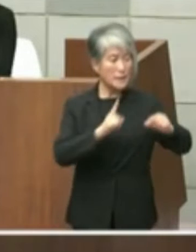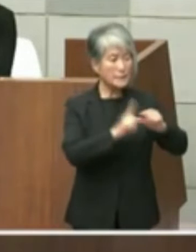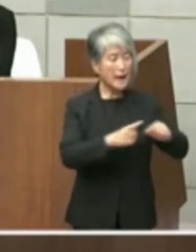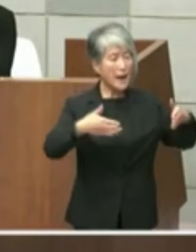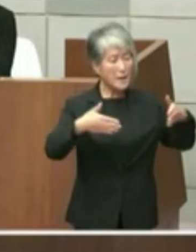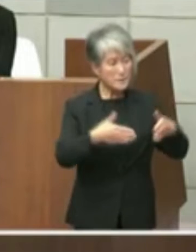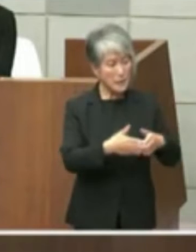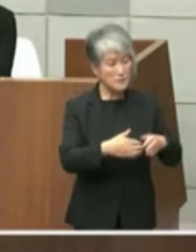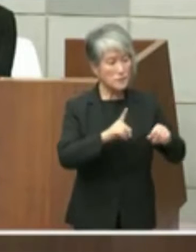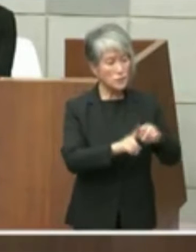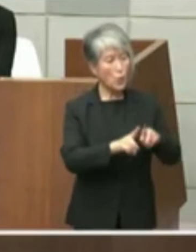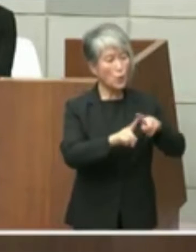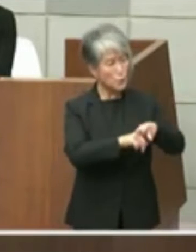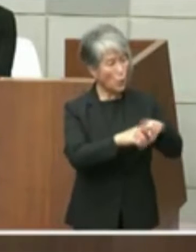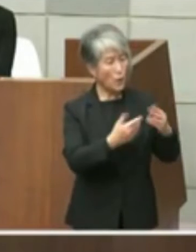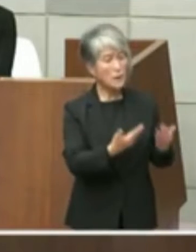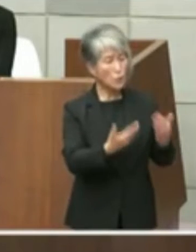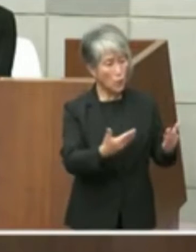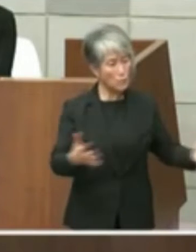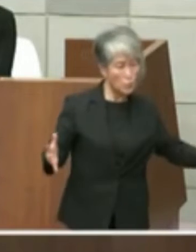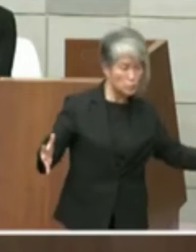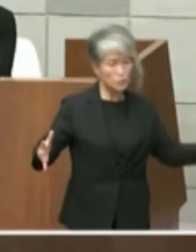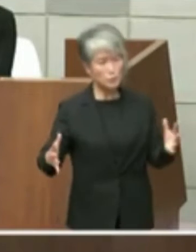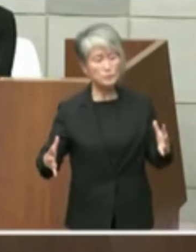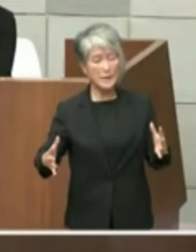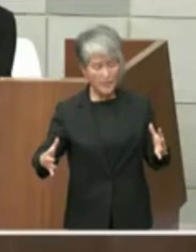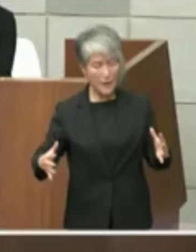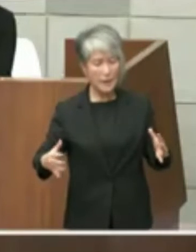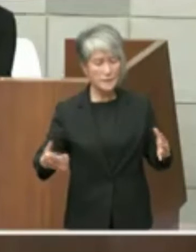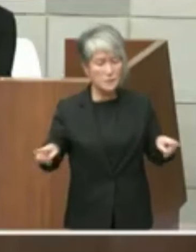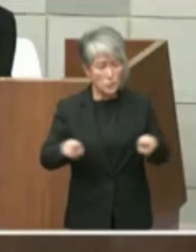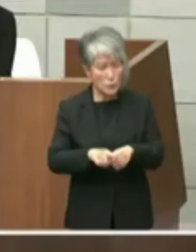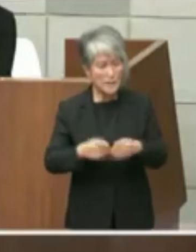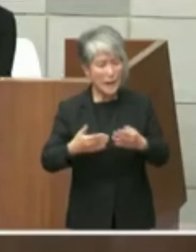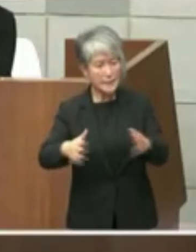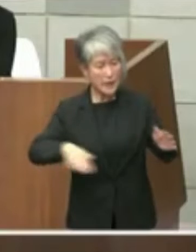のかともっと長崎小学校も1体カーズの エリアに作動かという考えでありましたが